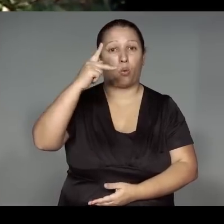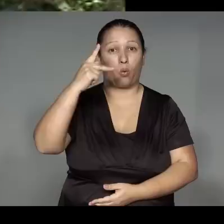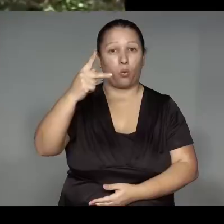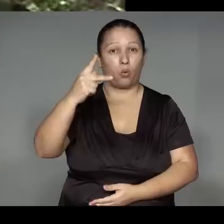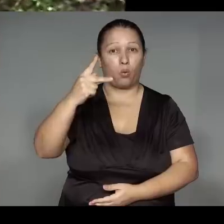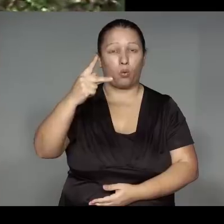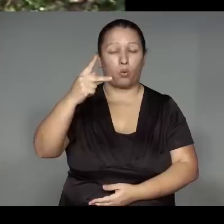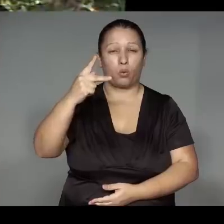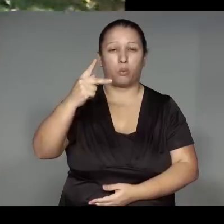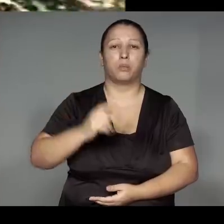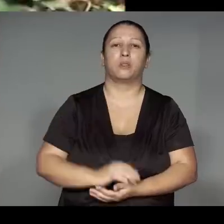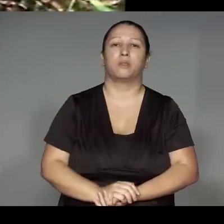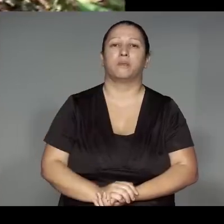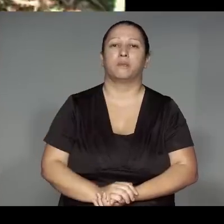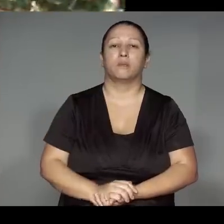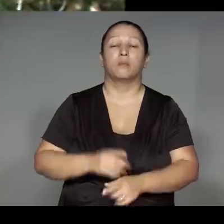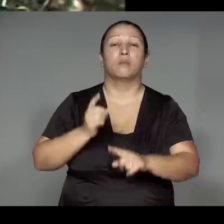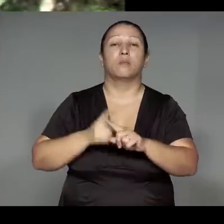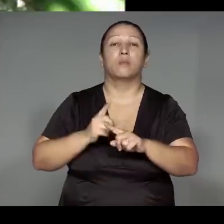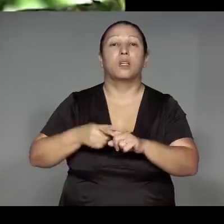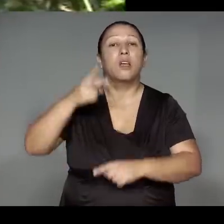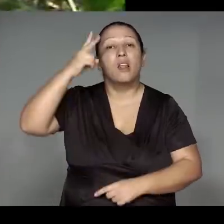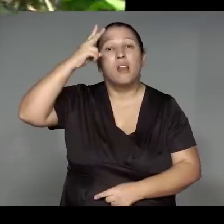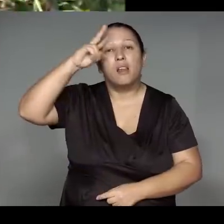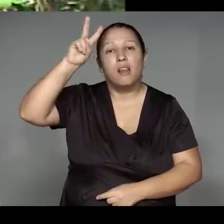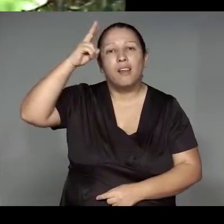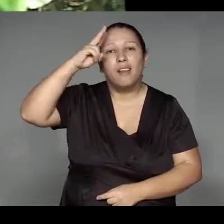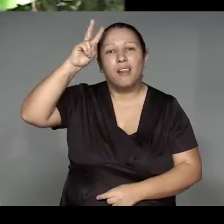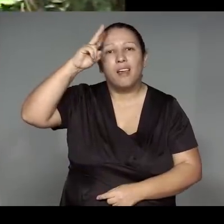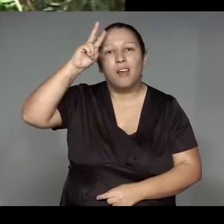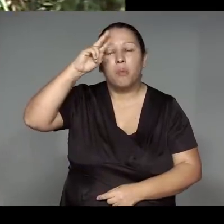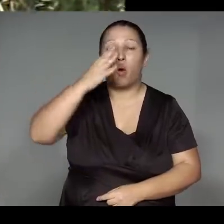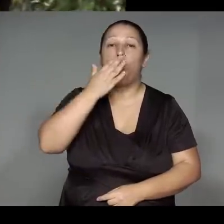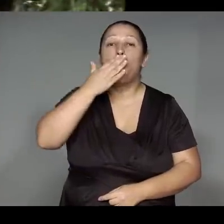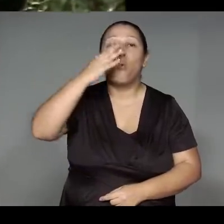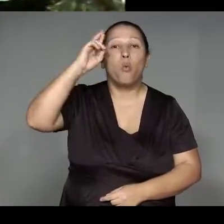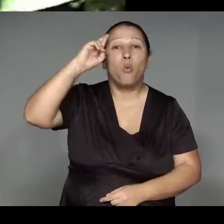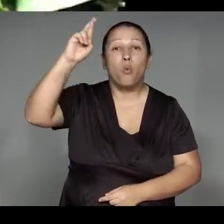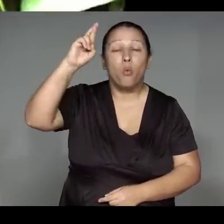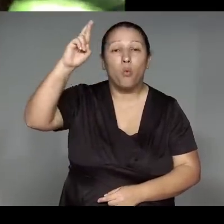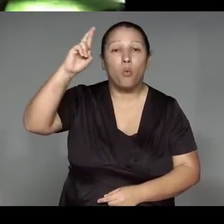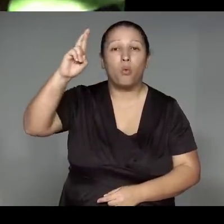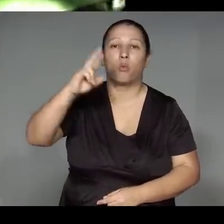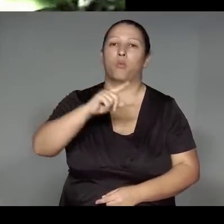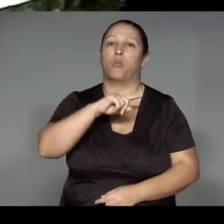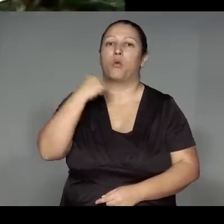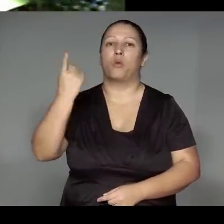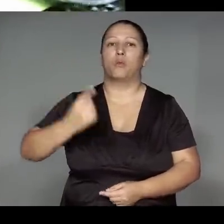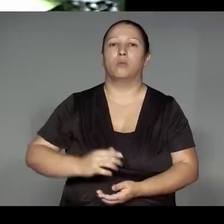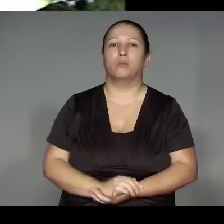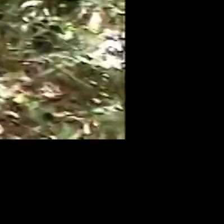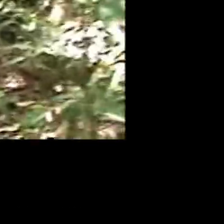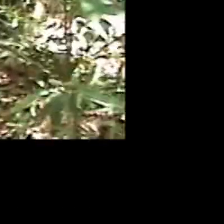Morerekwat, omano ma’e͂hera ra’a͂nga͂wam